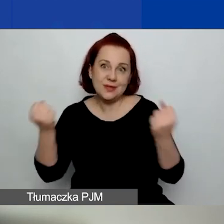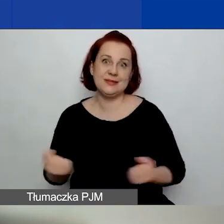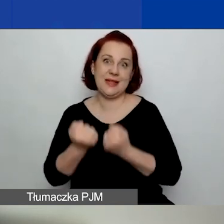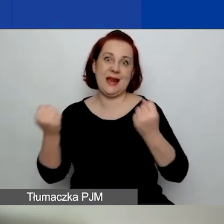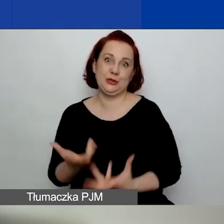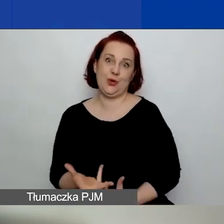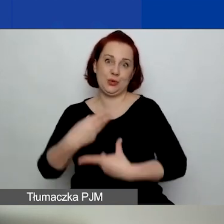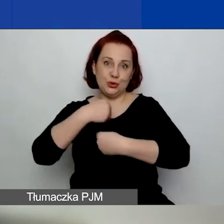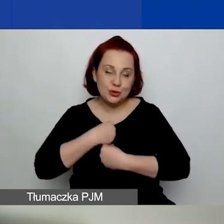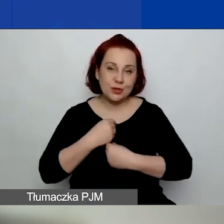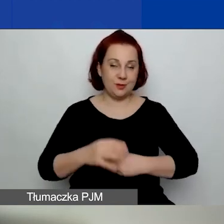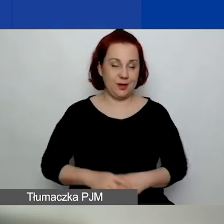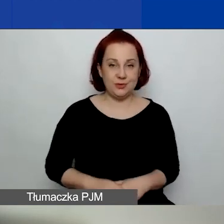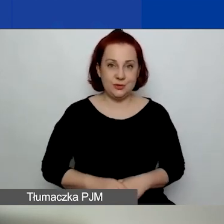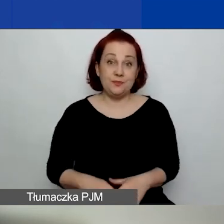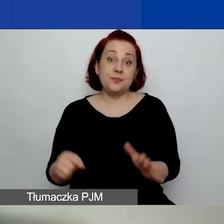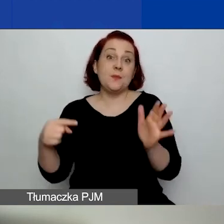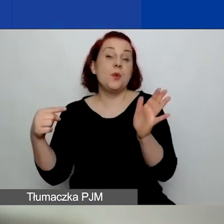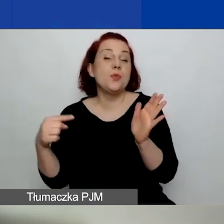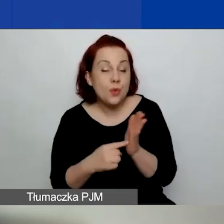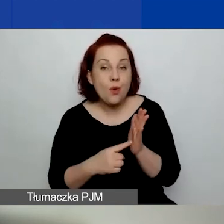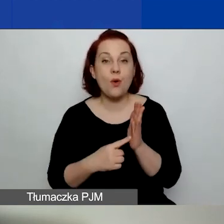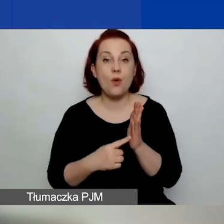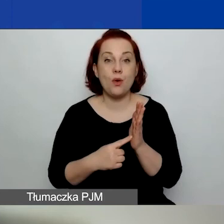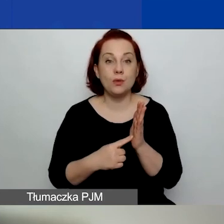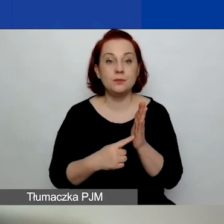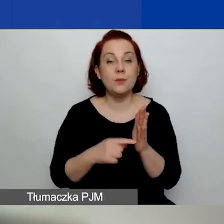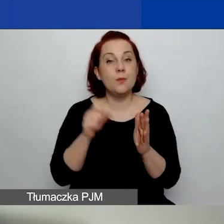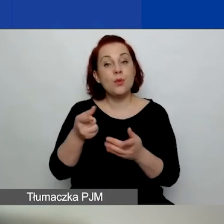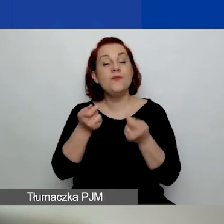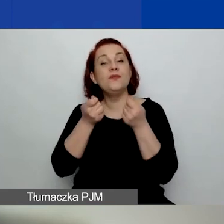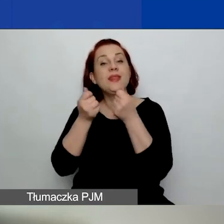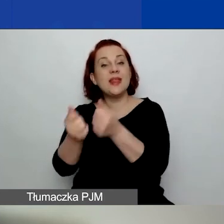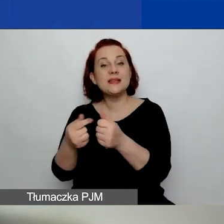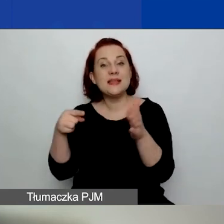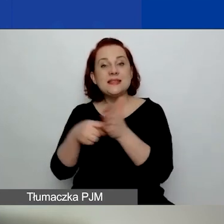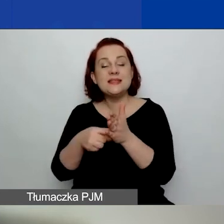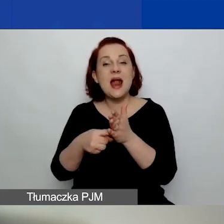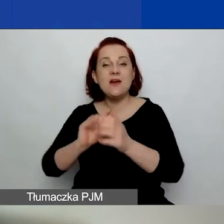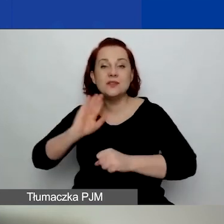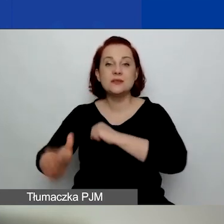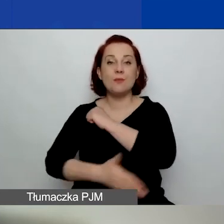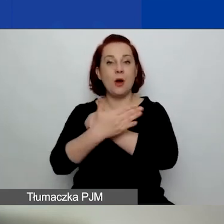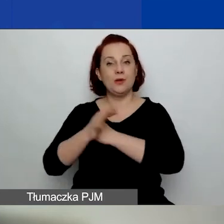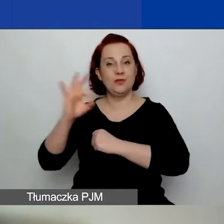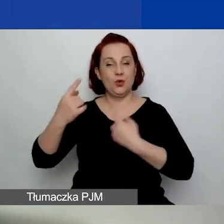bo są to finanse na wzmocnienie waszych organizacji.